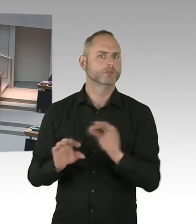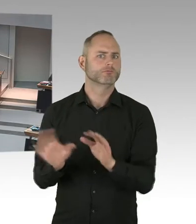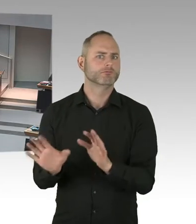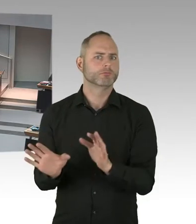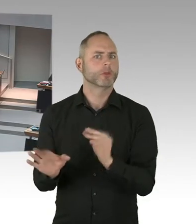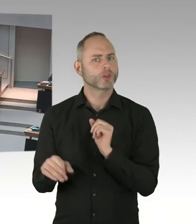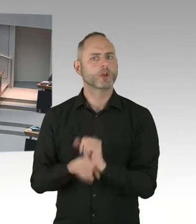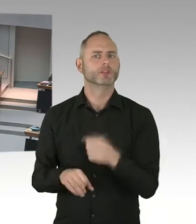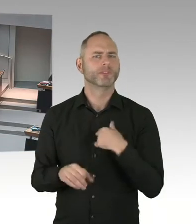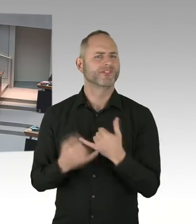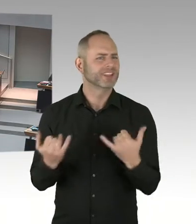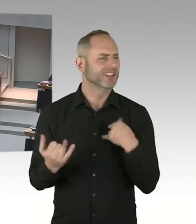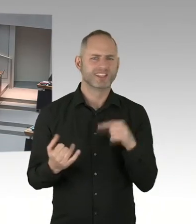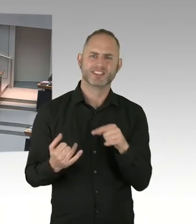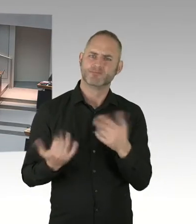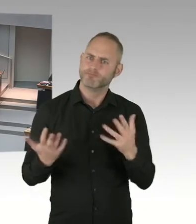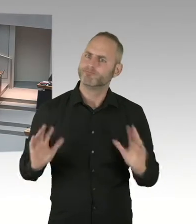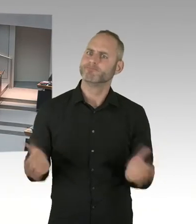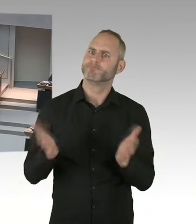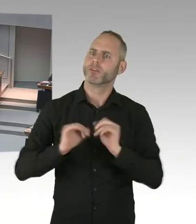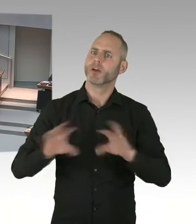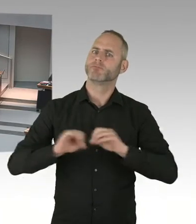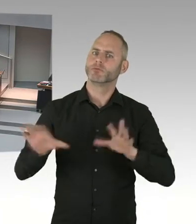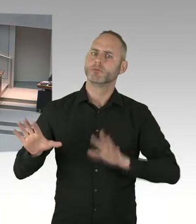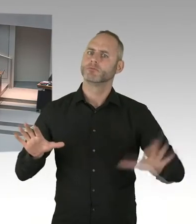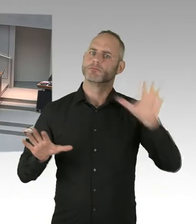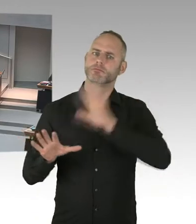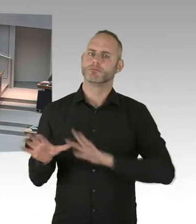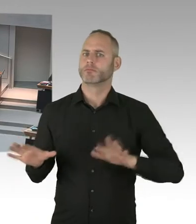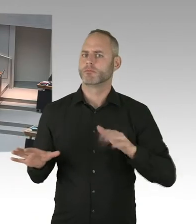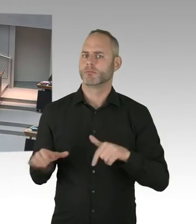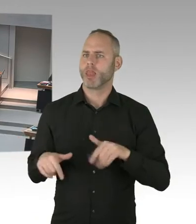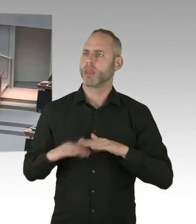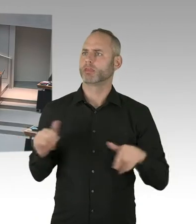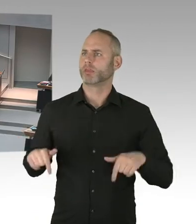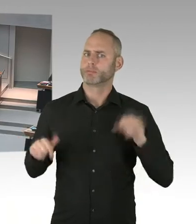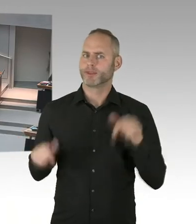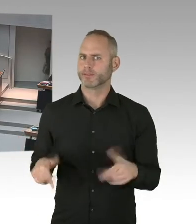Und auch offen mit ihrer Infizierung auch umzugehen. Deswegen ist das Thema null Toleranz enorm wichtig.